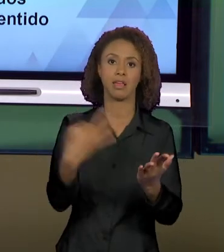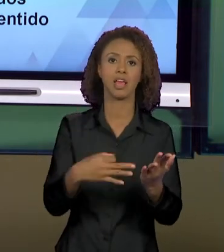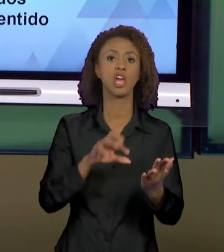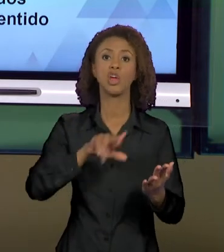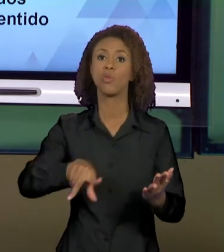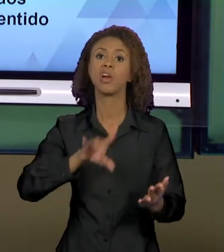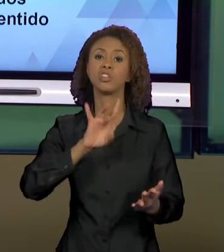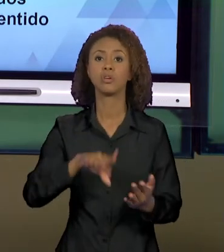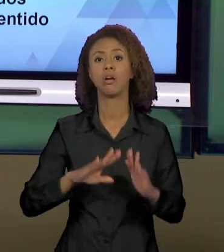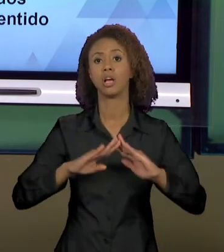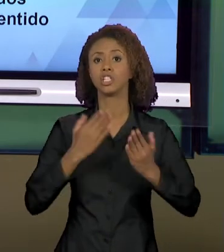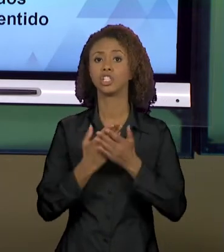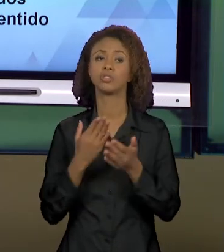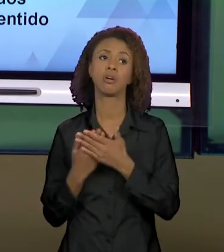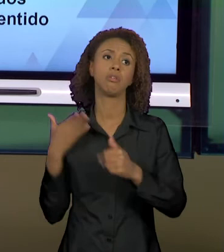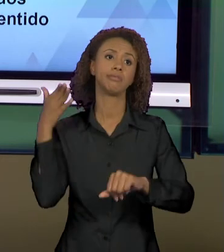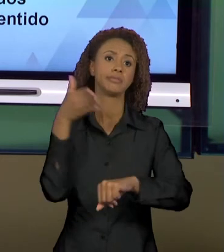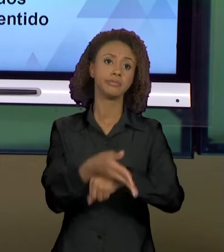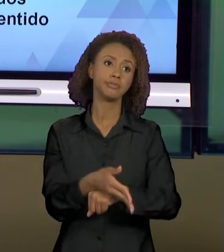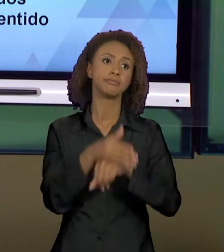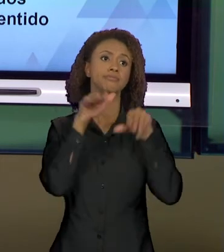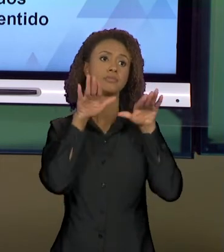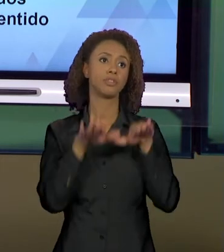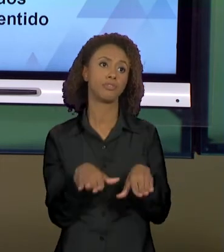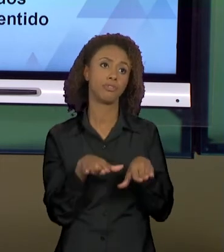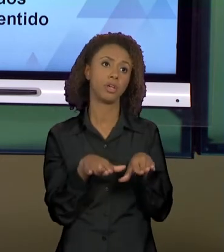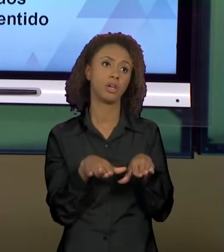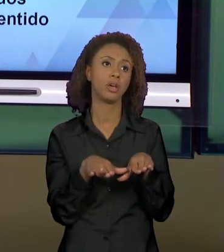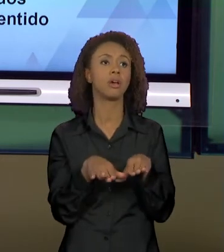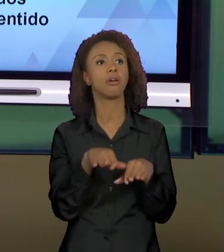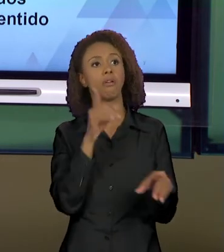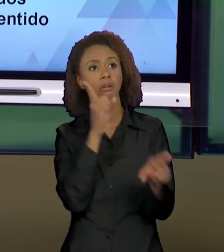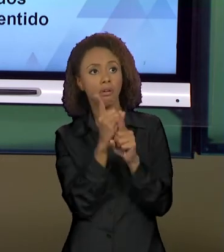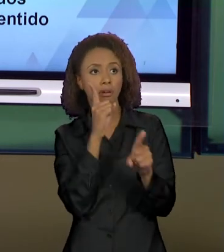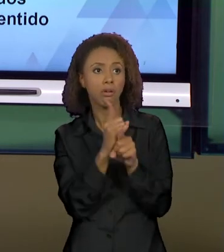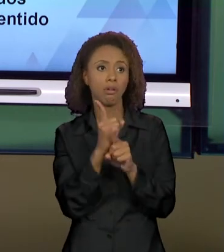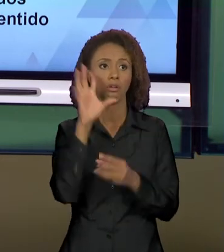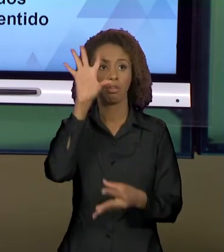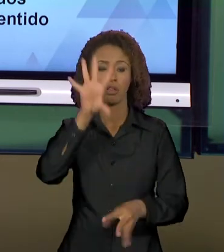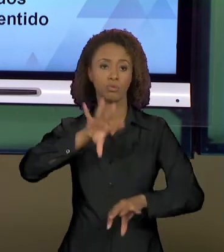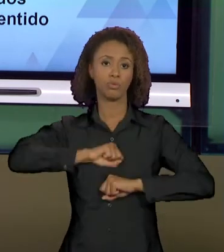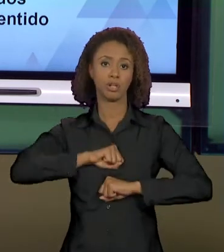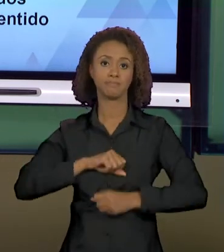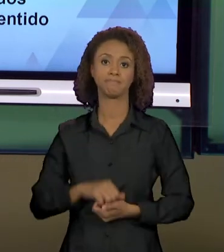ESCOLA PARA CODIFICAR E DECODIFICAR. VEJO VOCÊS,